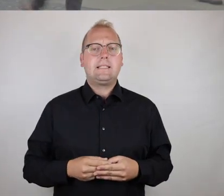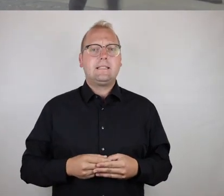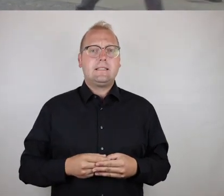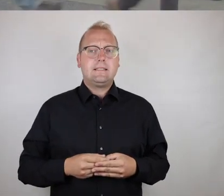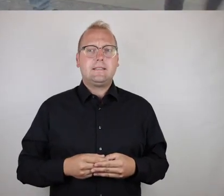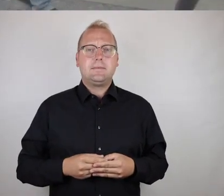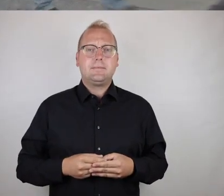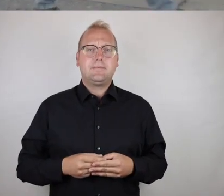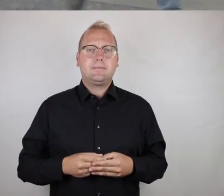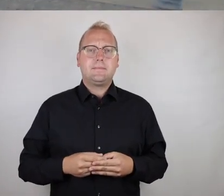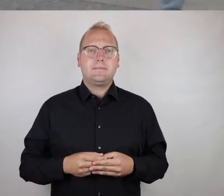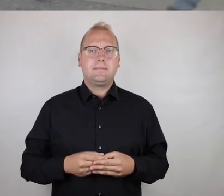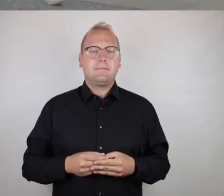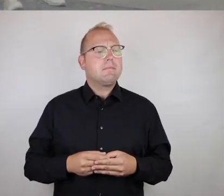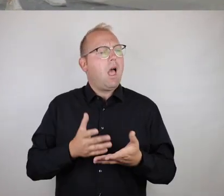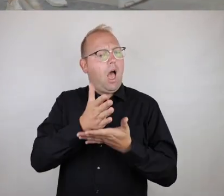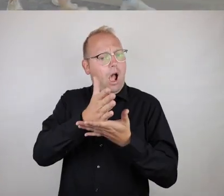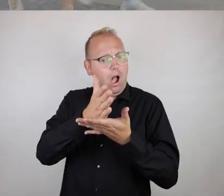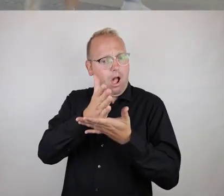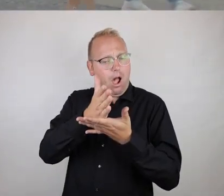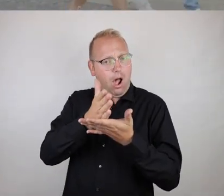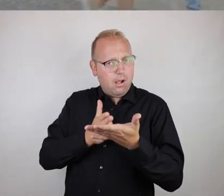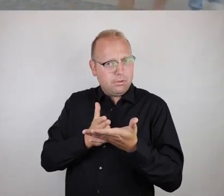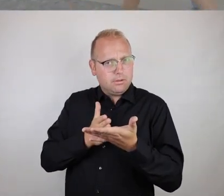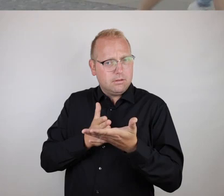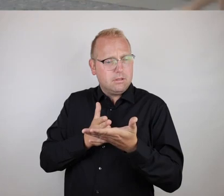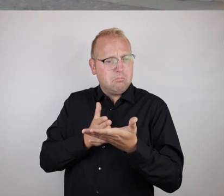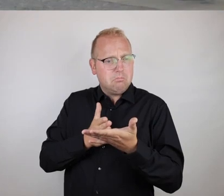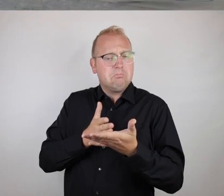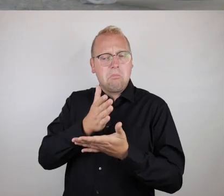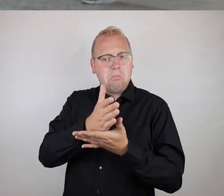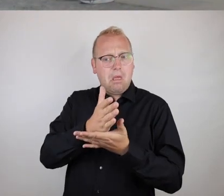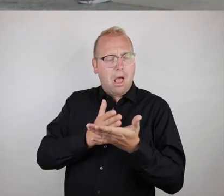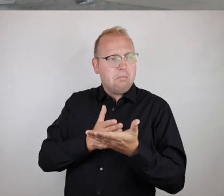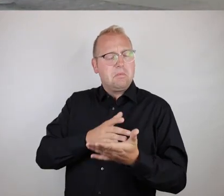Insofern: zu einem gewissen Anteil,